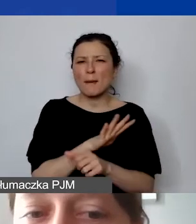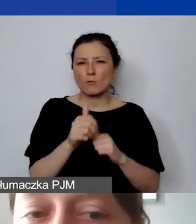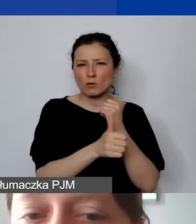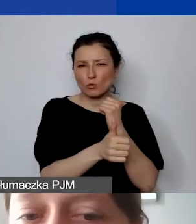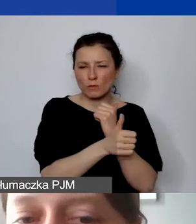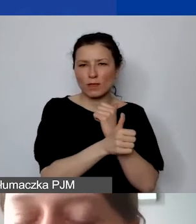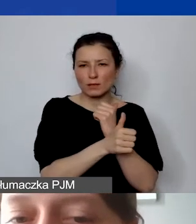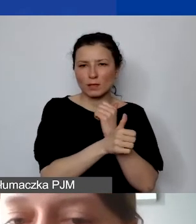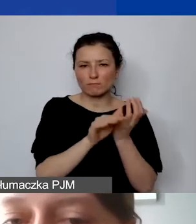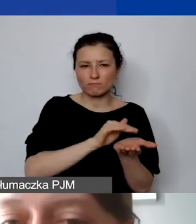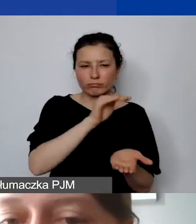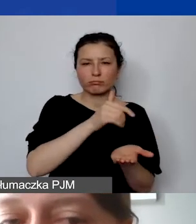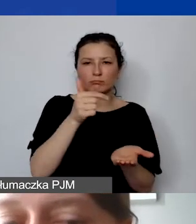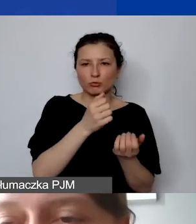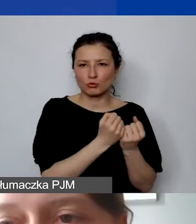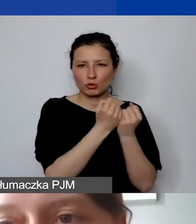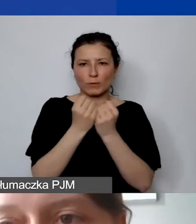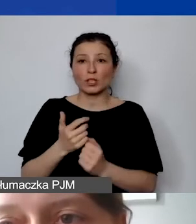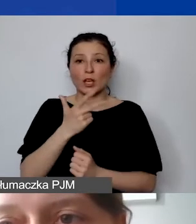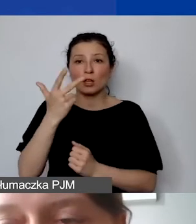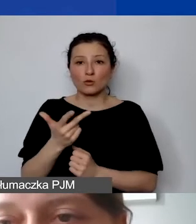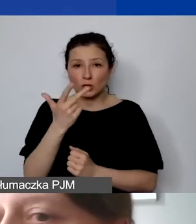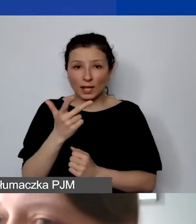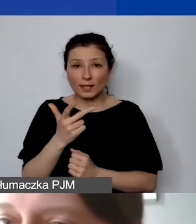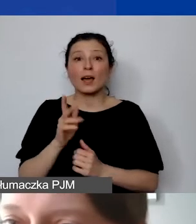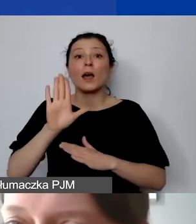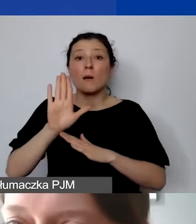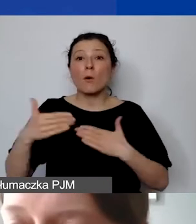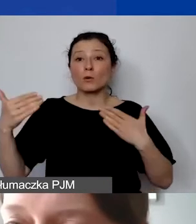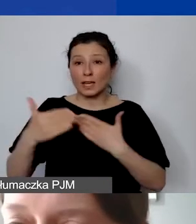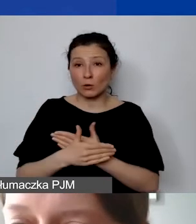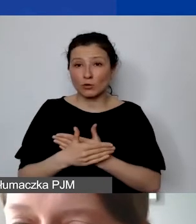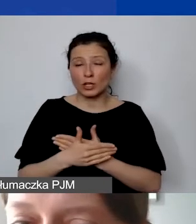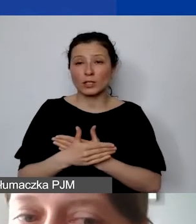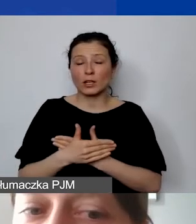musi być przechowywana trzy lata od zakończenia programu. Nie od zakończenia projektu, państwa projektu,